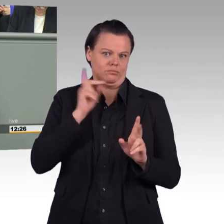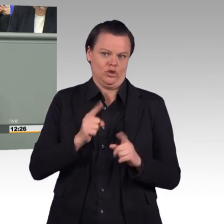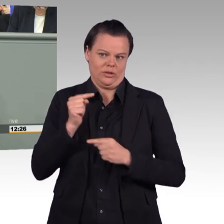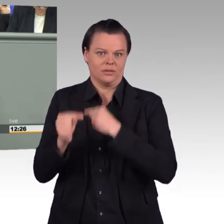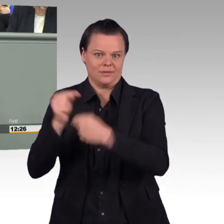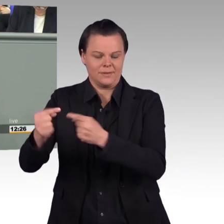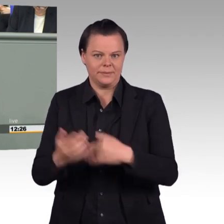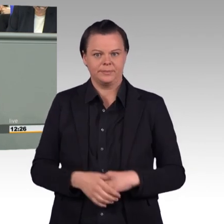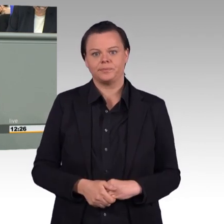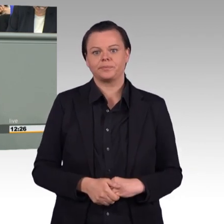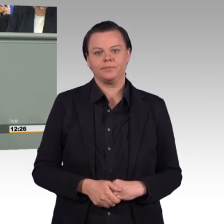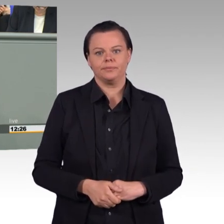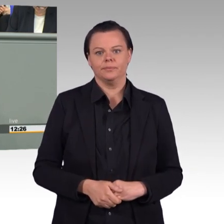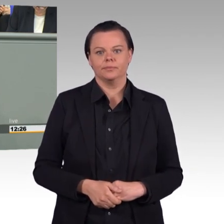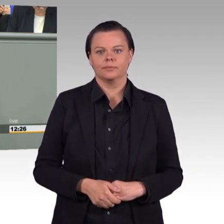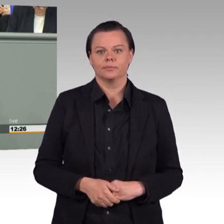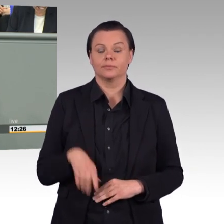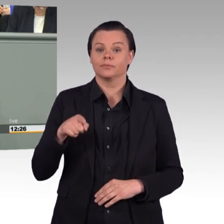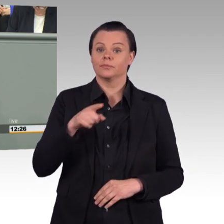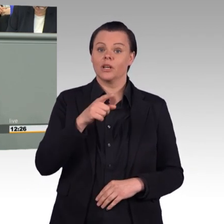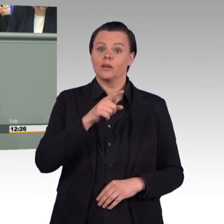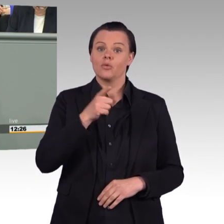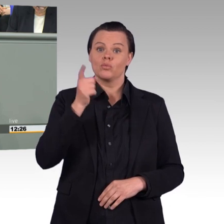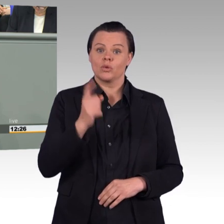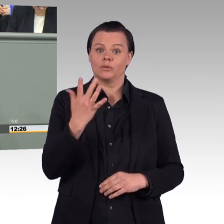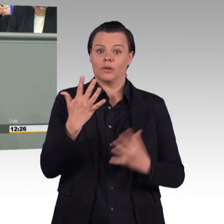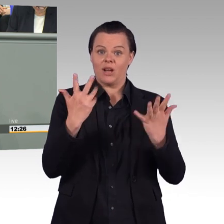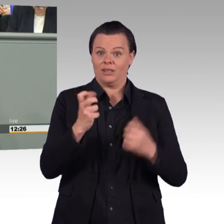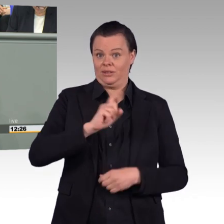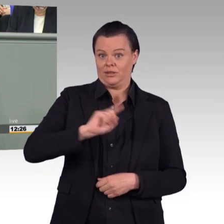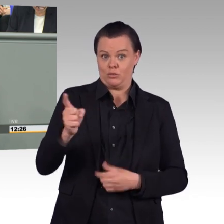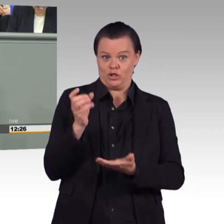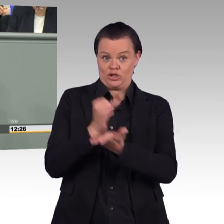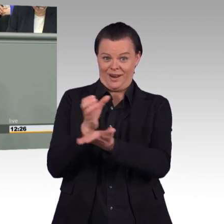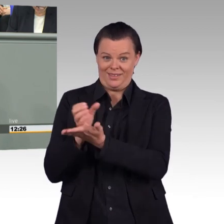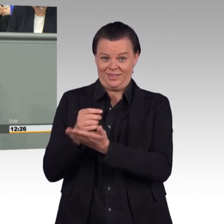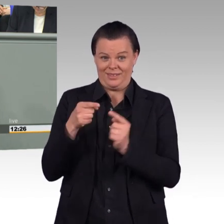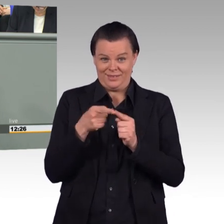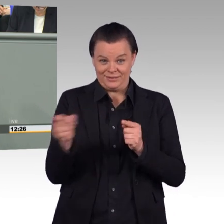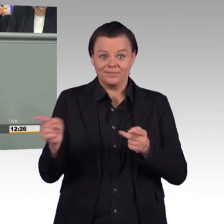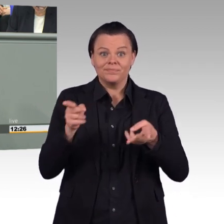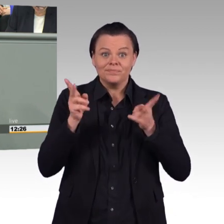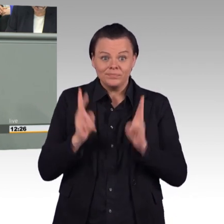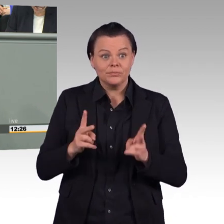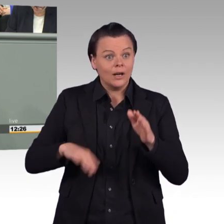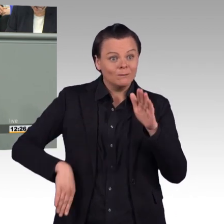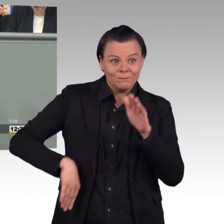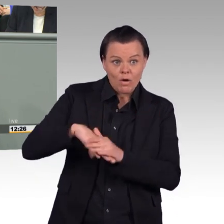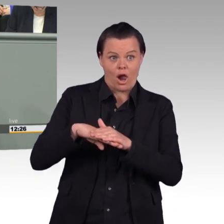bis heute nicht voll besetzt sind. Wir reden über eine Bundeswehr, wo im vergangenen Jahr die Zahl der Neueinstellungen rückläufig war. Wir reden über eine Bundeswehr,